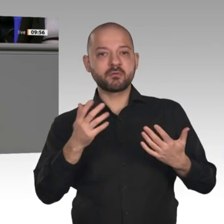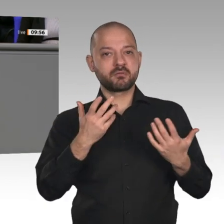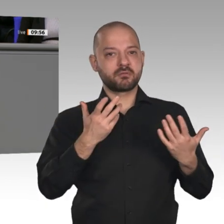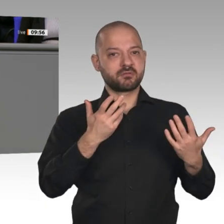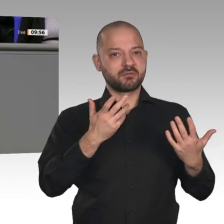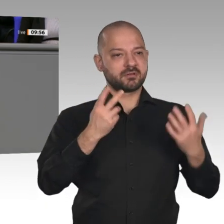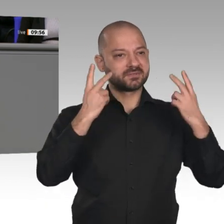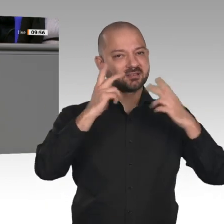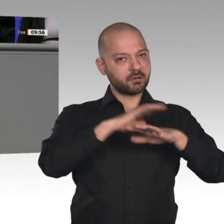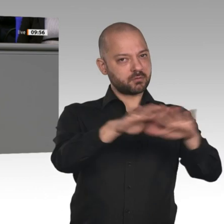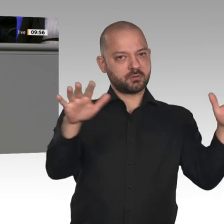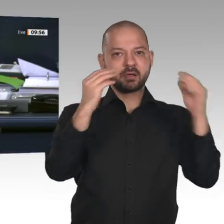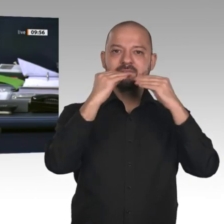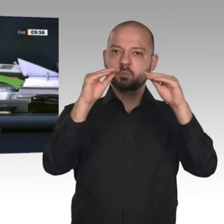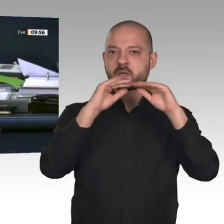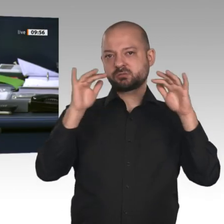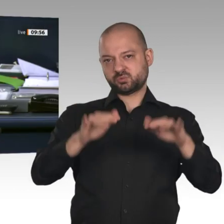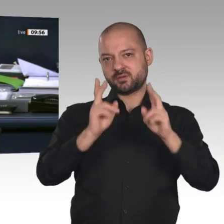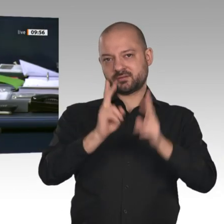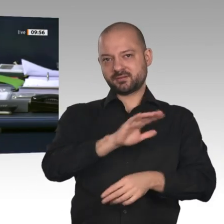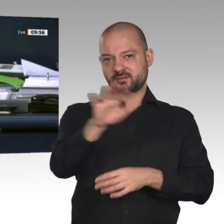Nächster Redner ist der Kollege Dr. Joachim Pfeiffer, CDU/CSU.